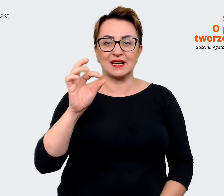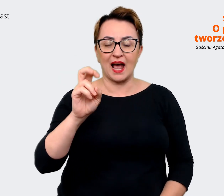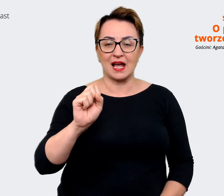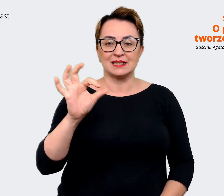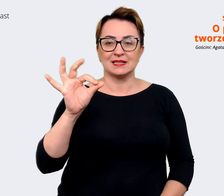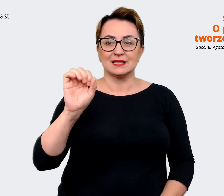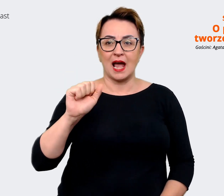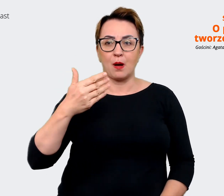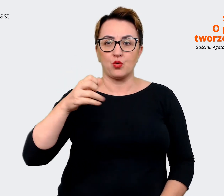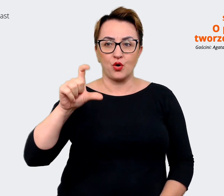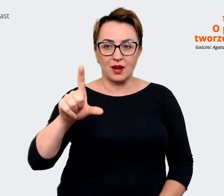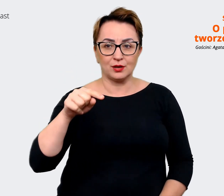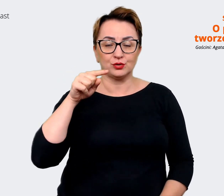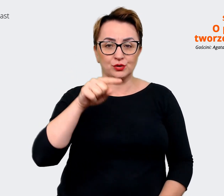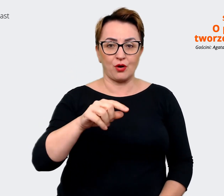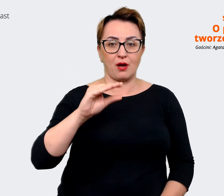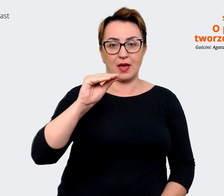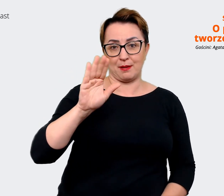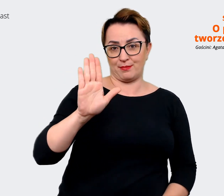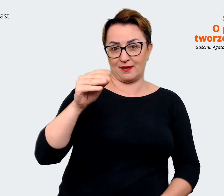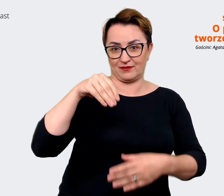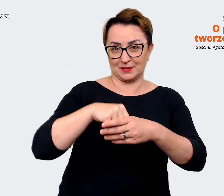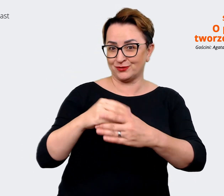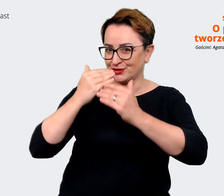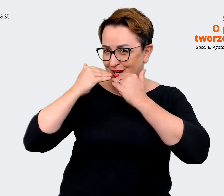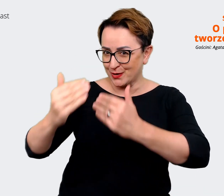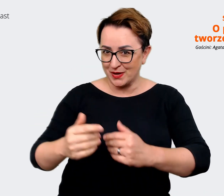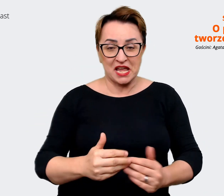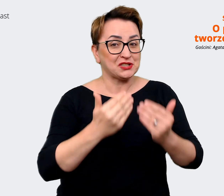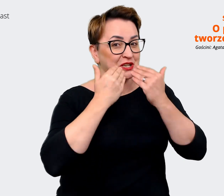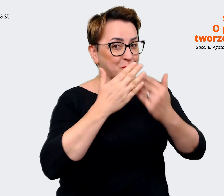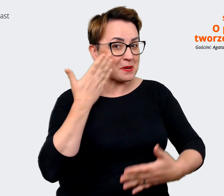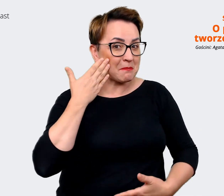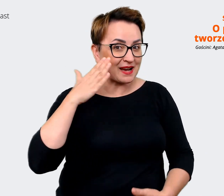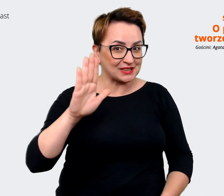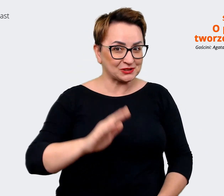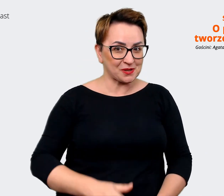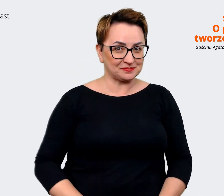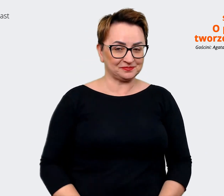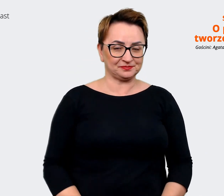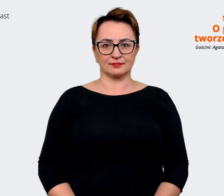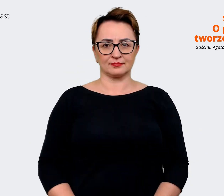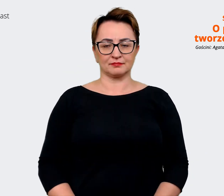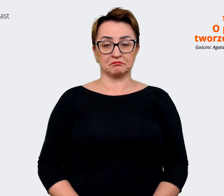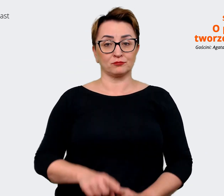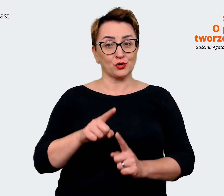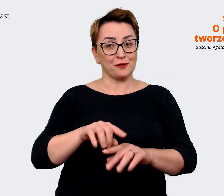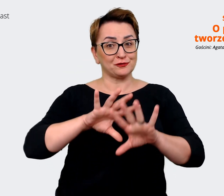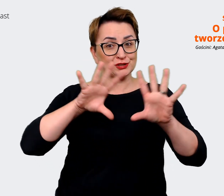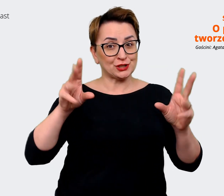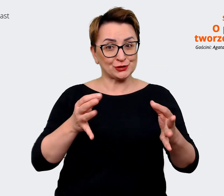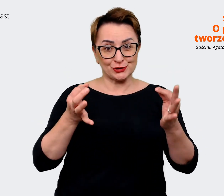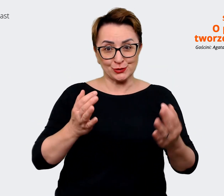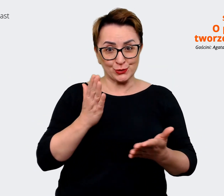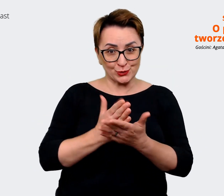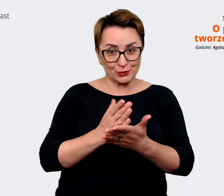Prowadzący: To już wszystko na dziś. To był Allegro Podcast. Skoro zostaliście z nami